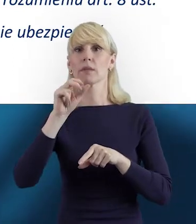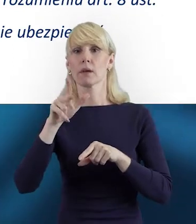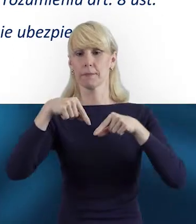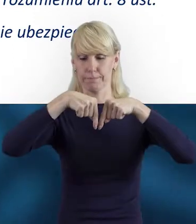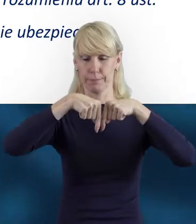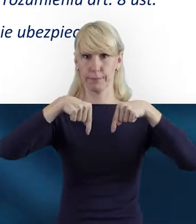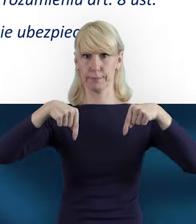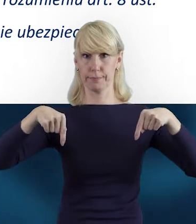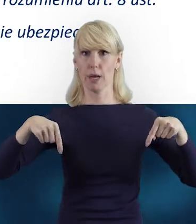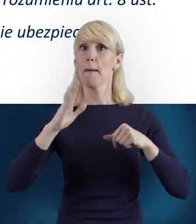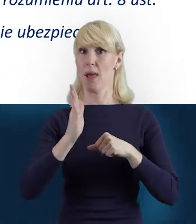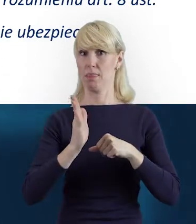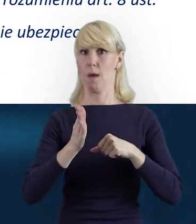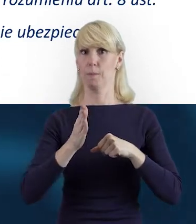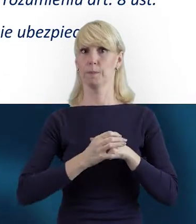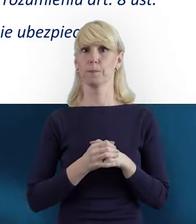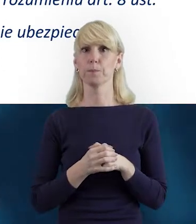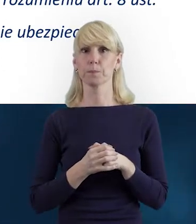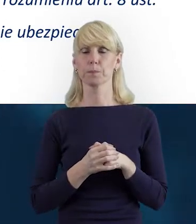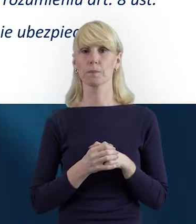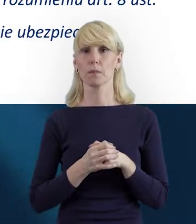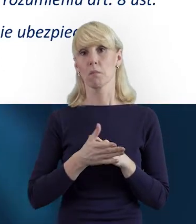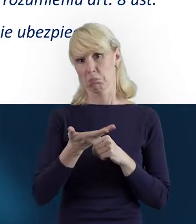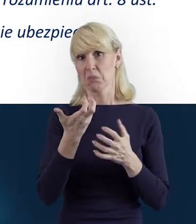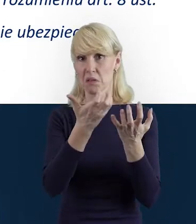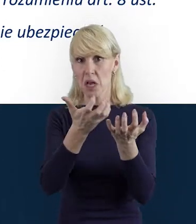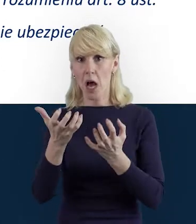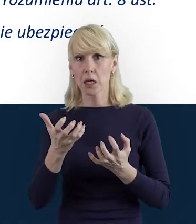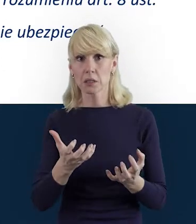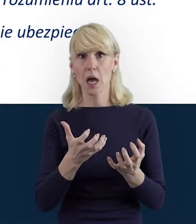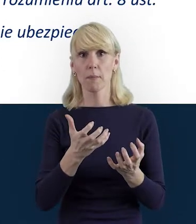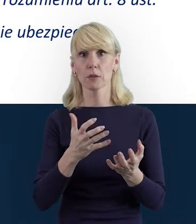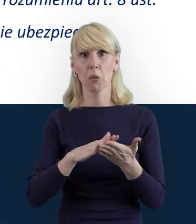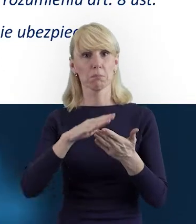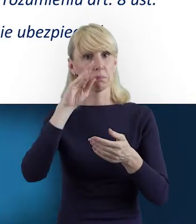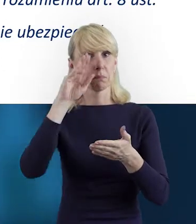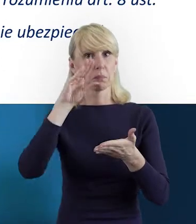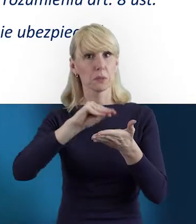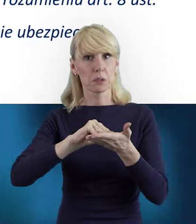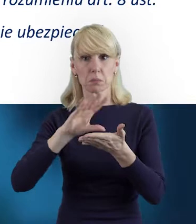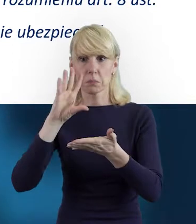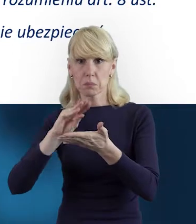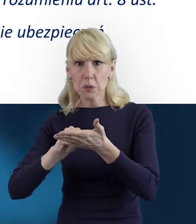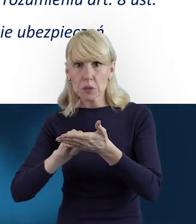Zaraz tutaj na dole pod nagraniem. Dlatego zachęcamy gorąco do przejrzenia tych dokumentów.